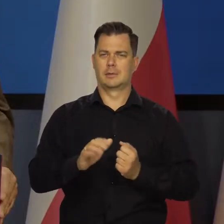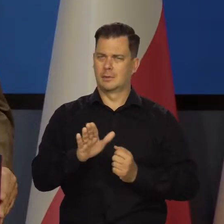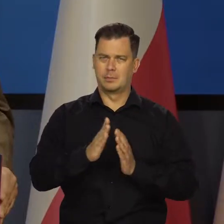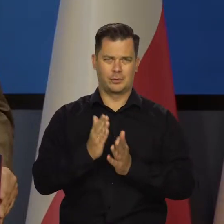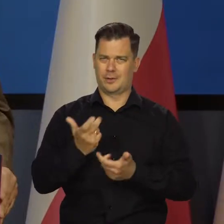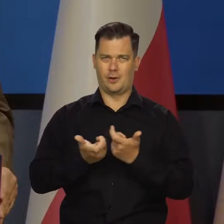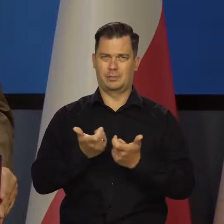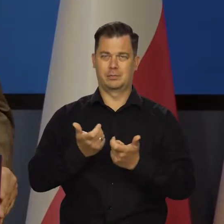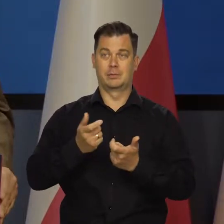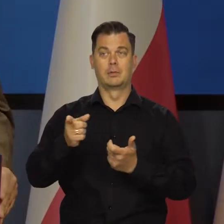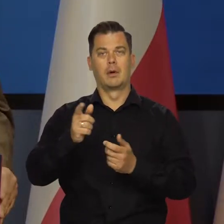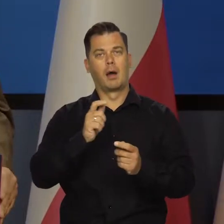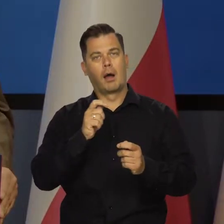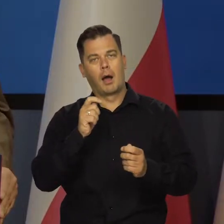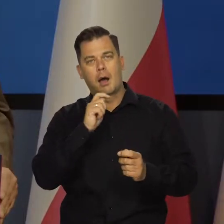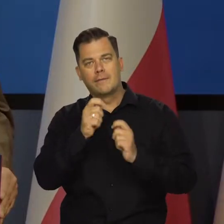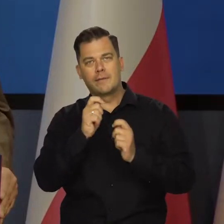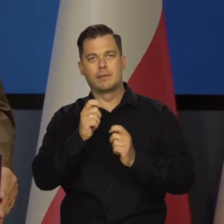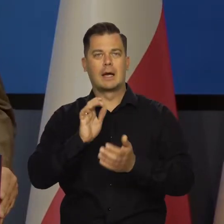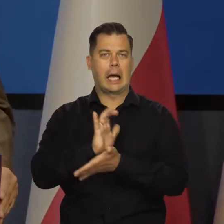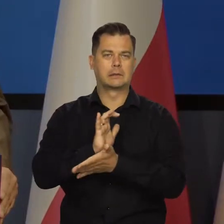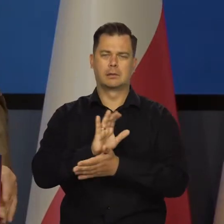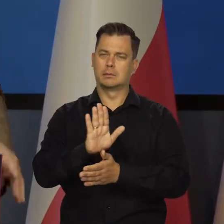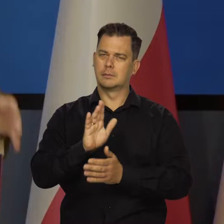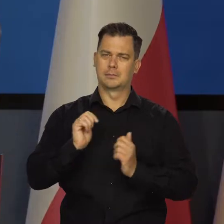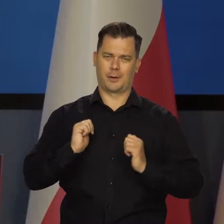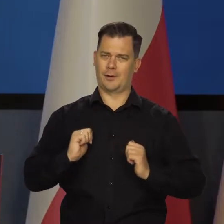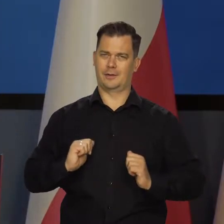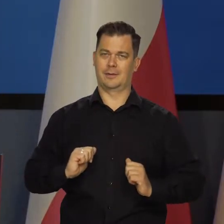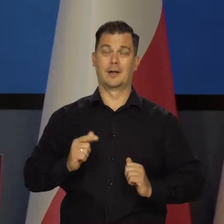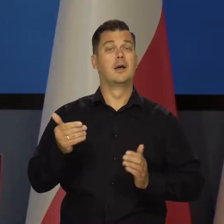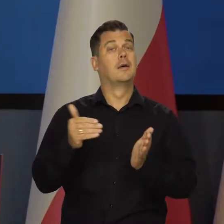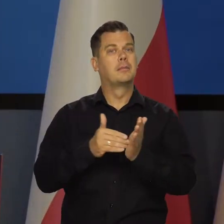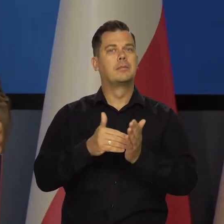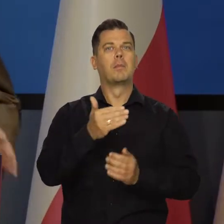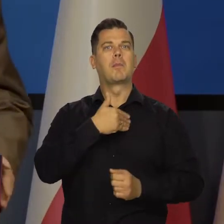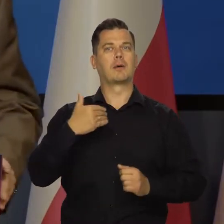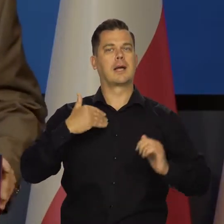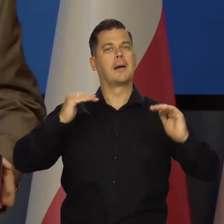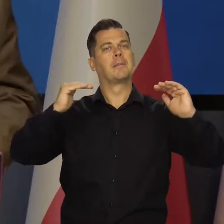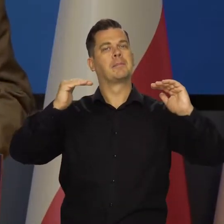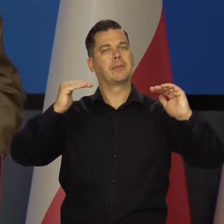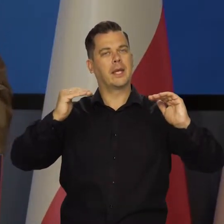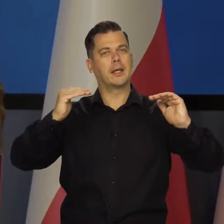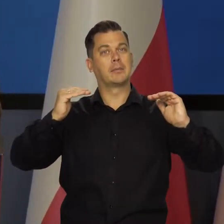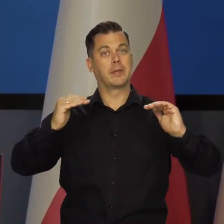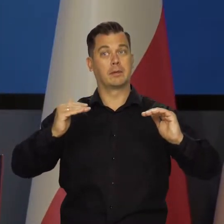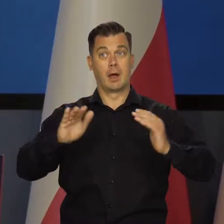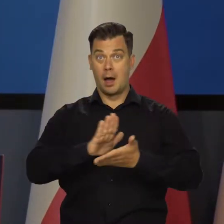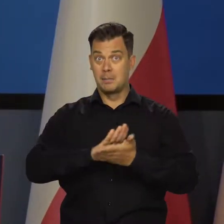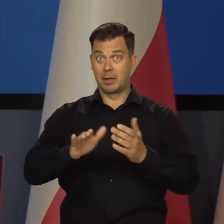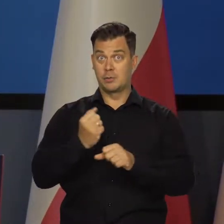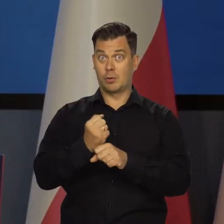ani nie przerażać swoich czytelników i słuchaczy. Potrzebna nam jest niższa aktywność gospodarcza, ale bez bezrobocia,